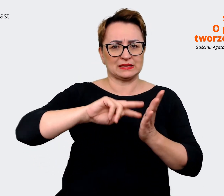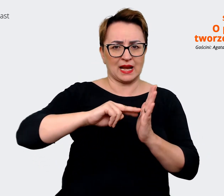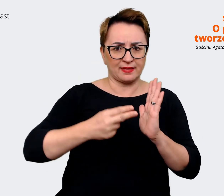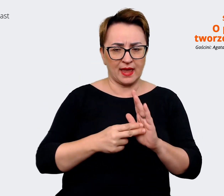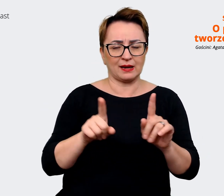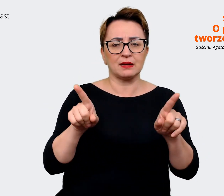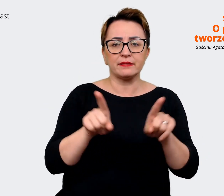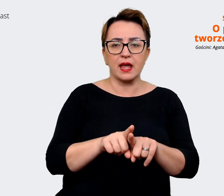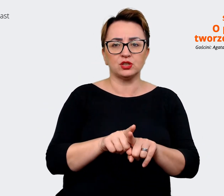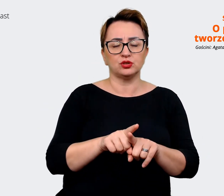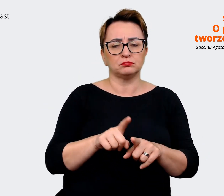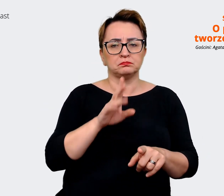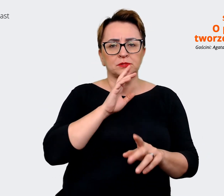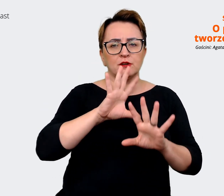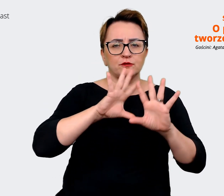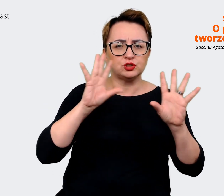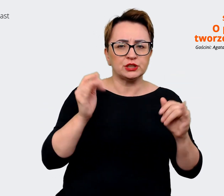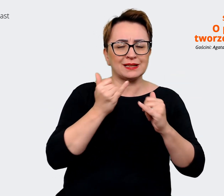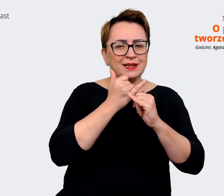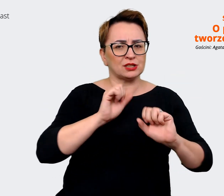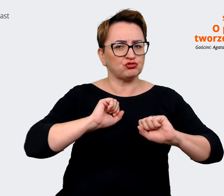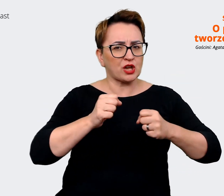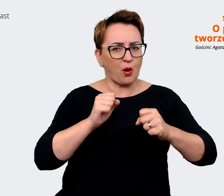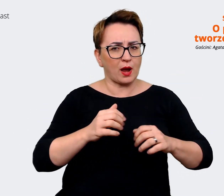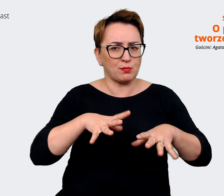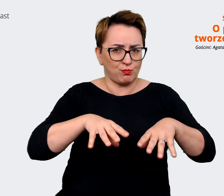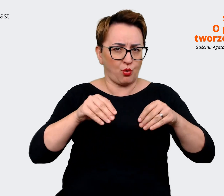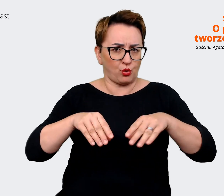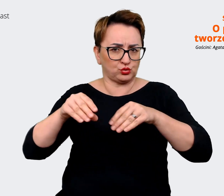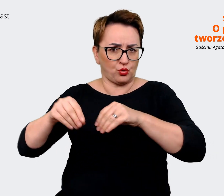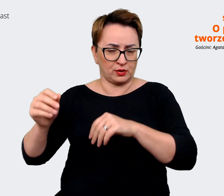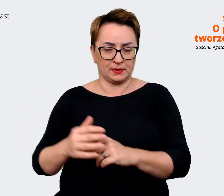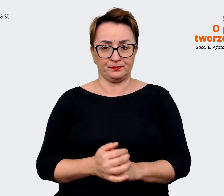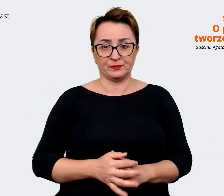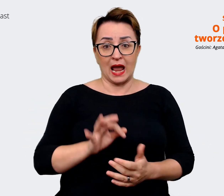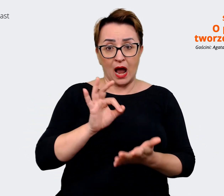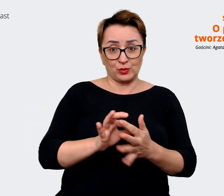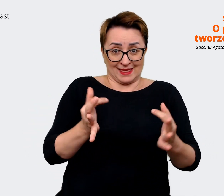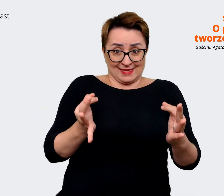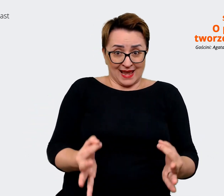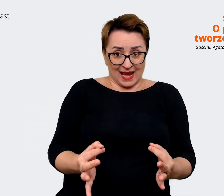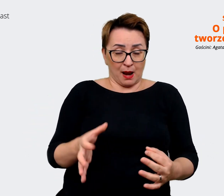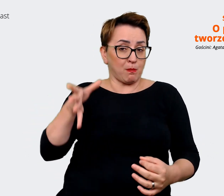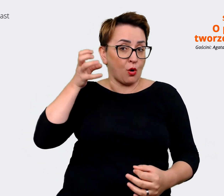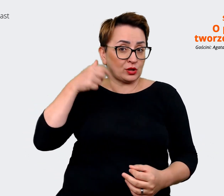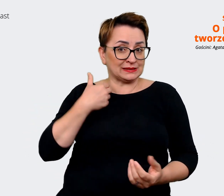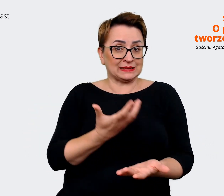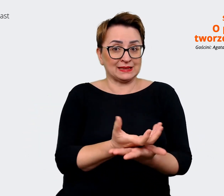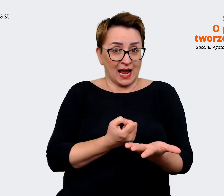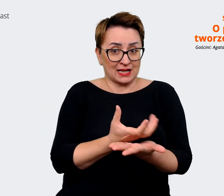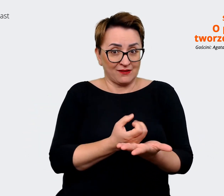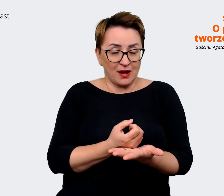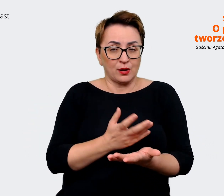wszystkich innych działań. Akurat kiedy nagrywamy ten podkast, to jesteśmy prawie w przededniu